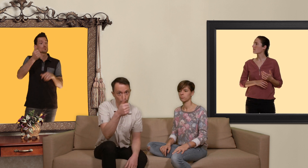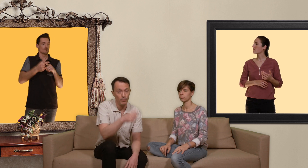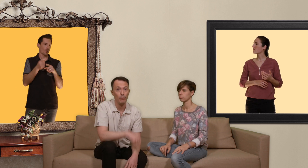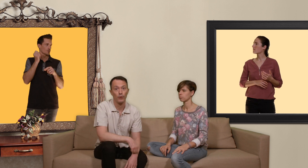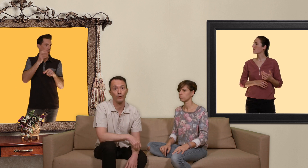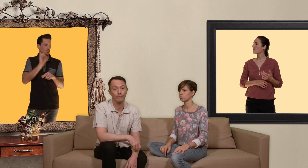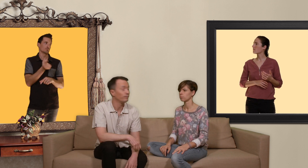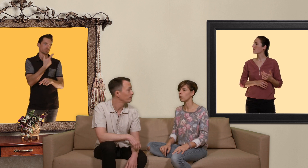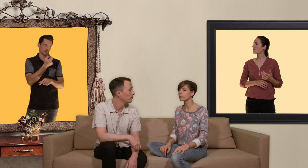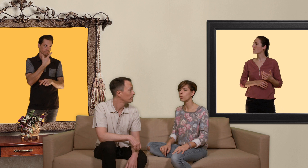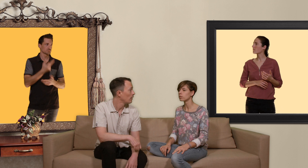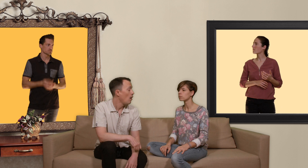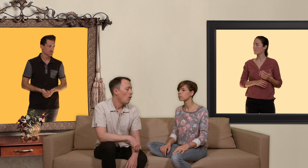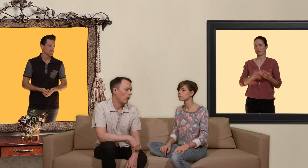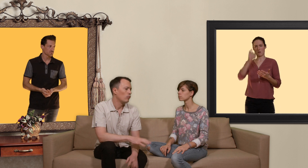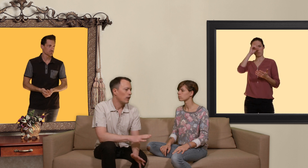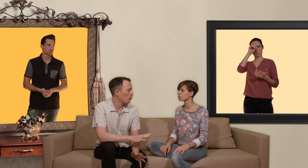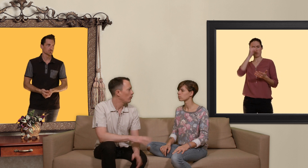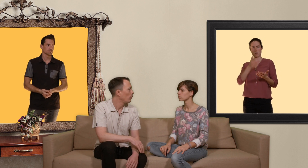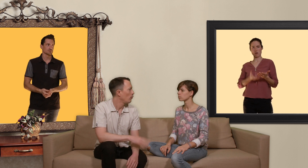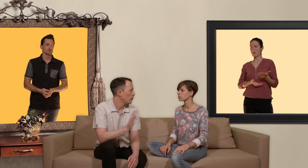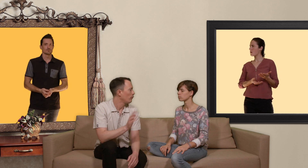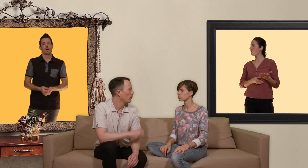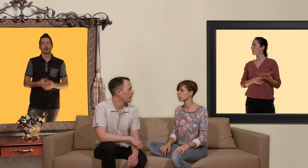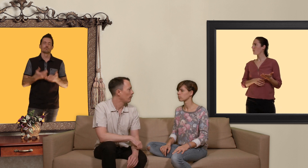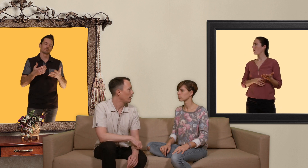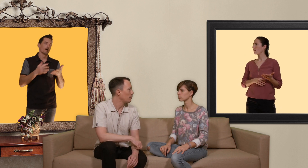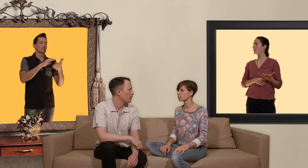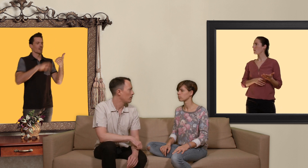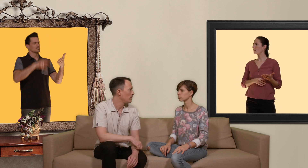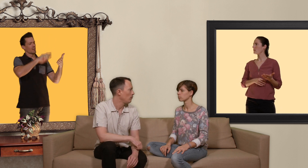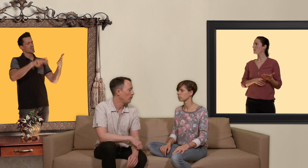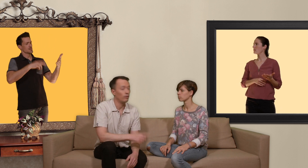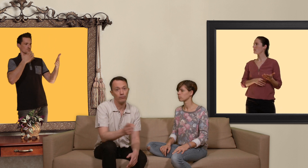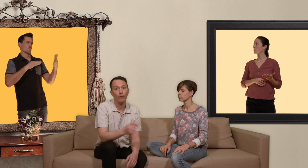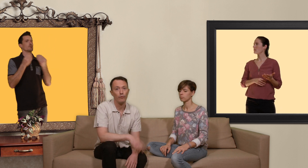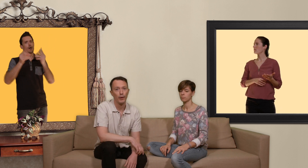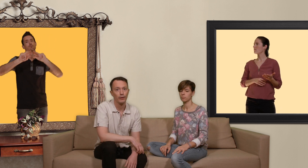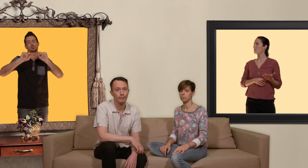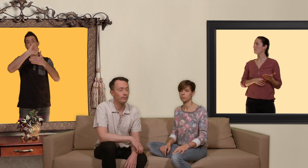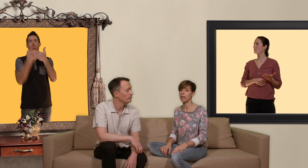pilule par jour... et pourquoi? écoute là je crois que les gens vont lire ça dans le texte qui accompagne cette vidéo parce que sinon on va vous perdre